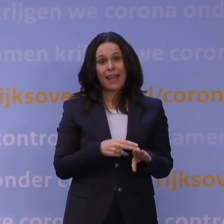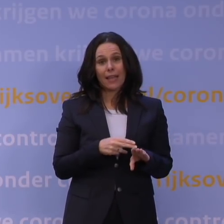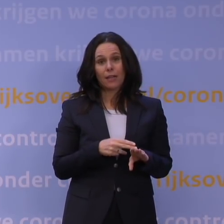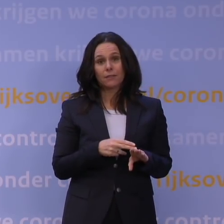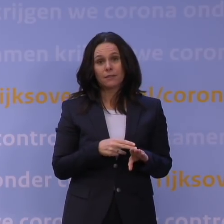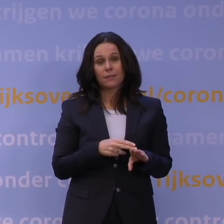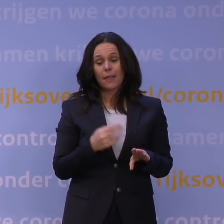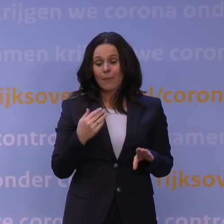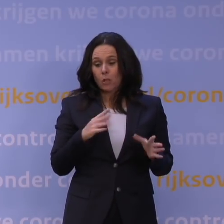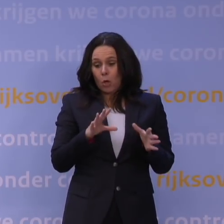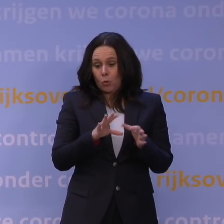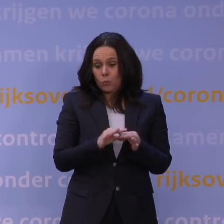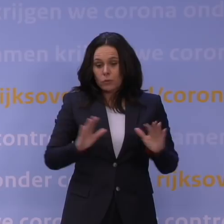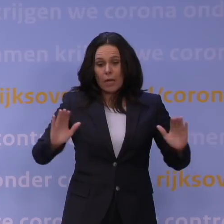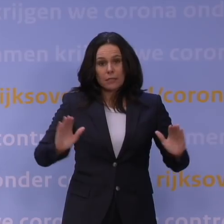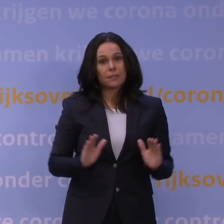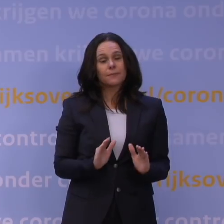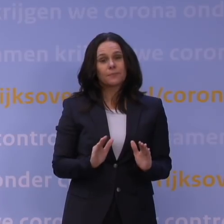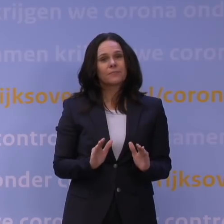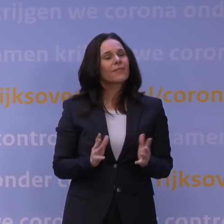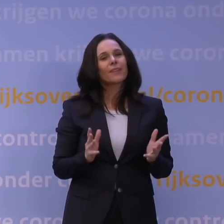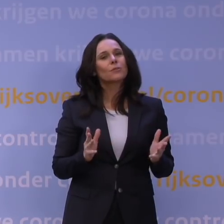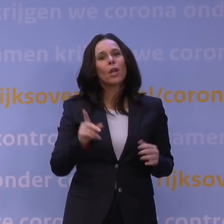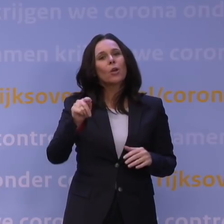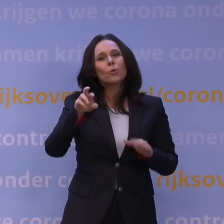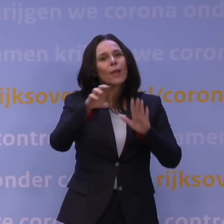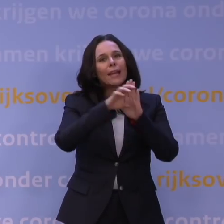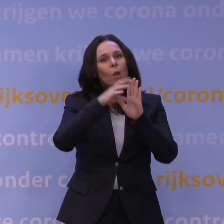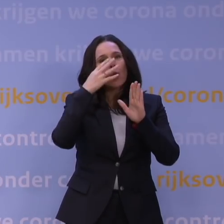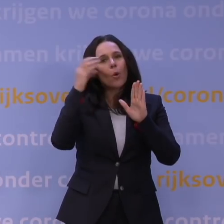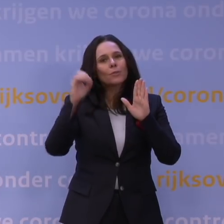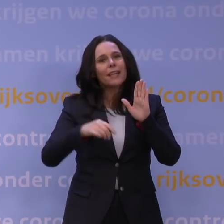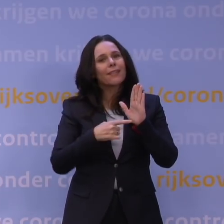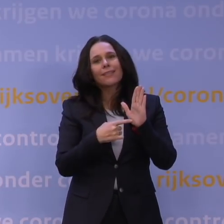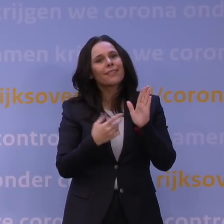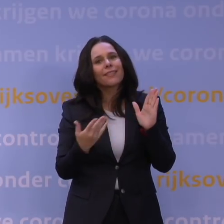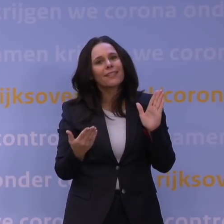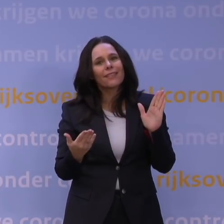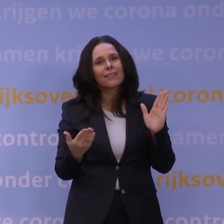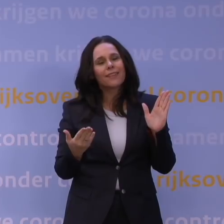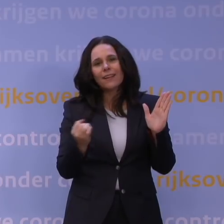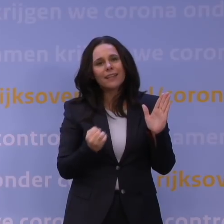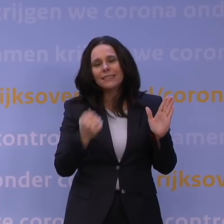Daarmee kun je niet zeggen: is die QR-code onzin, alleen, op dit moment zijn er te veel plekken waar je hem niet kan gebruiken.